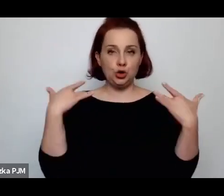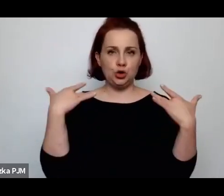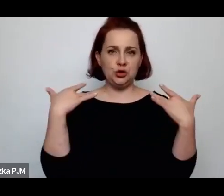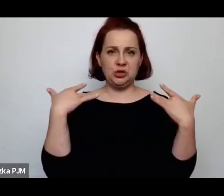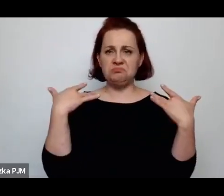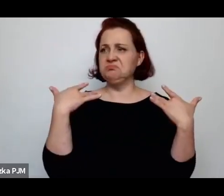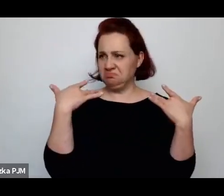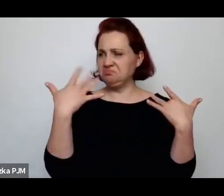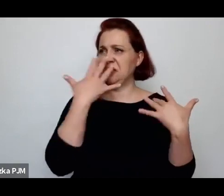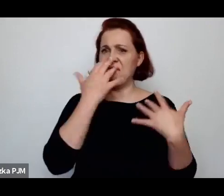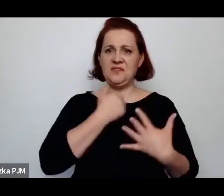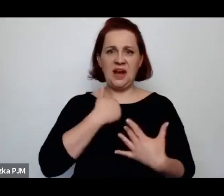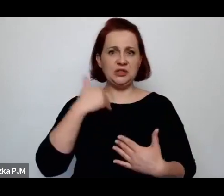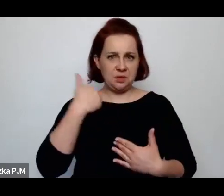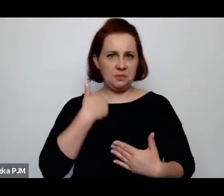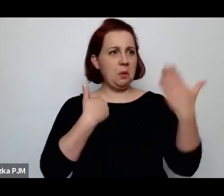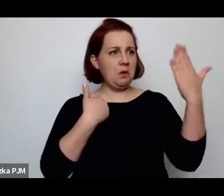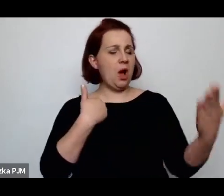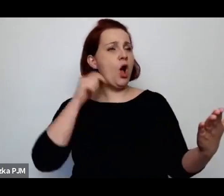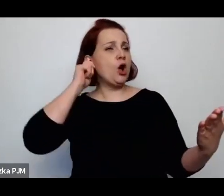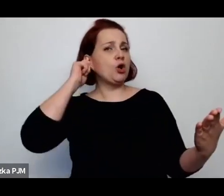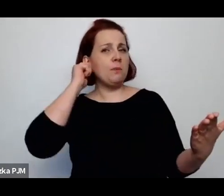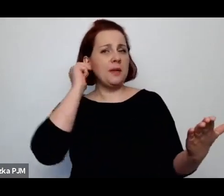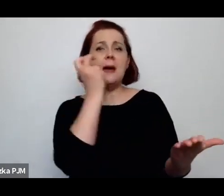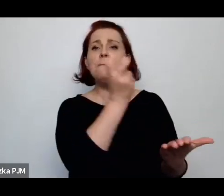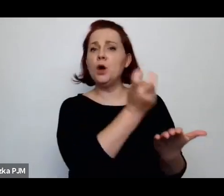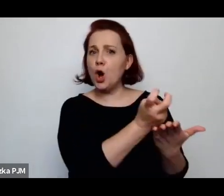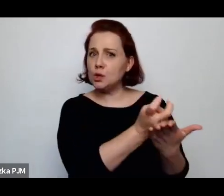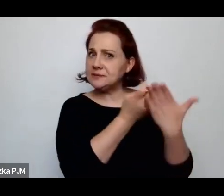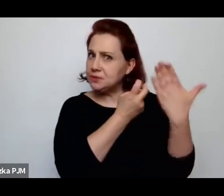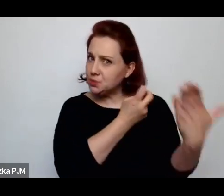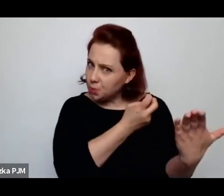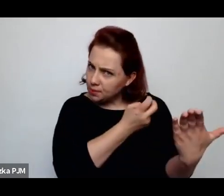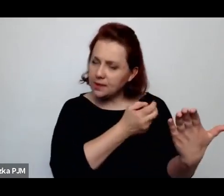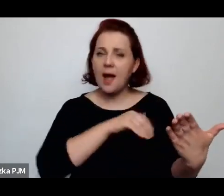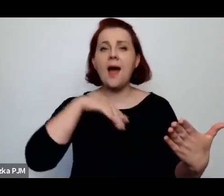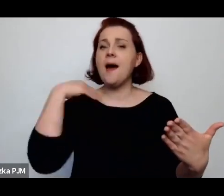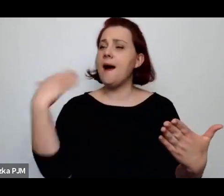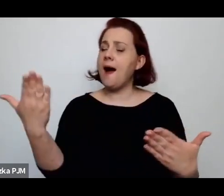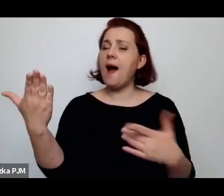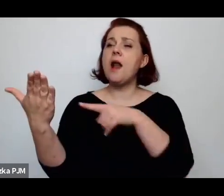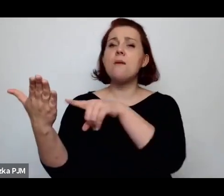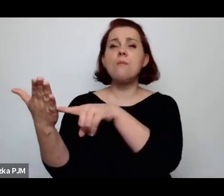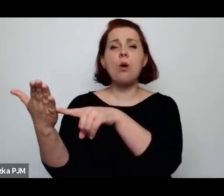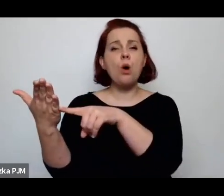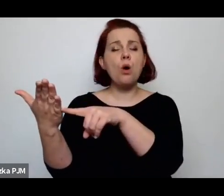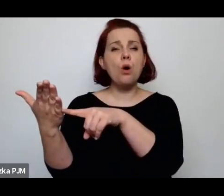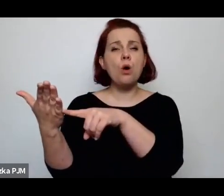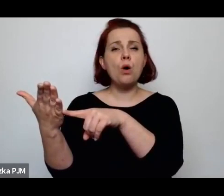że albo to jest kobieta upadła, albo to jest ta kobieta która spełnia swoje społeczne funkcje